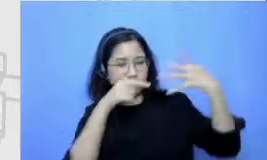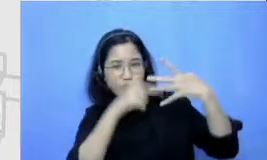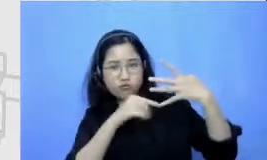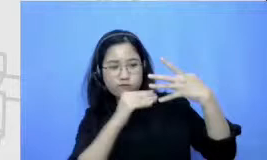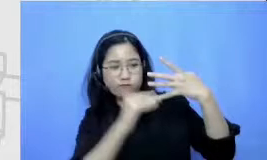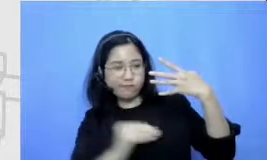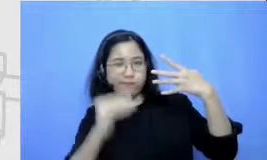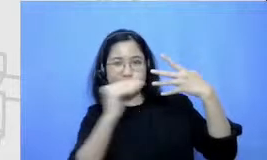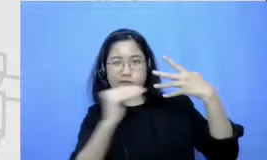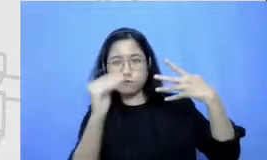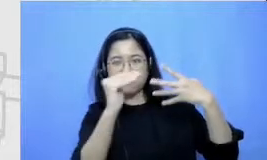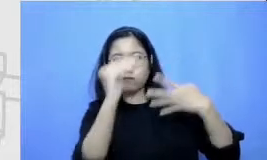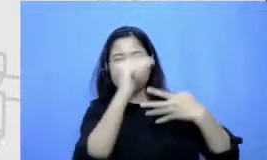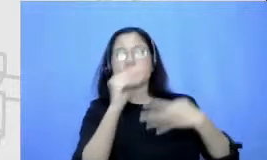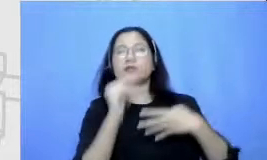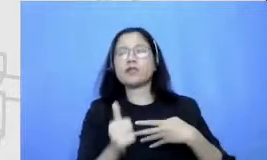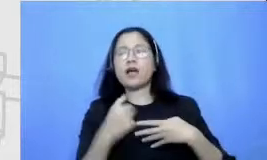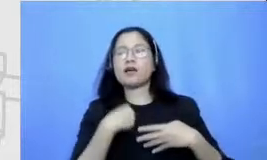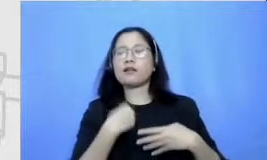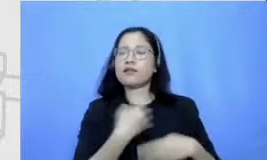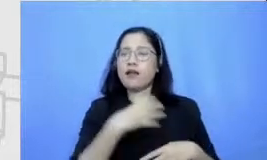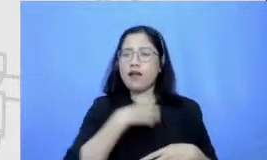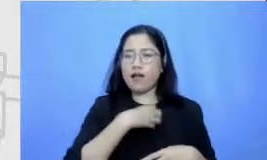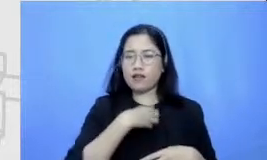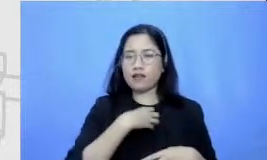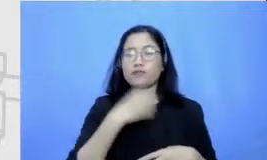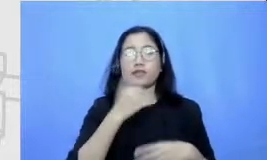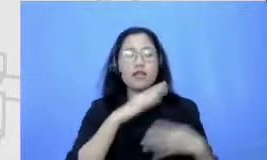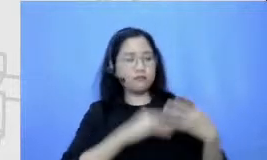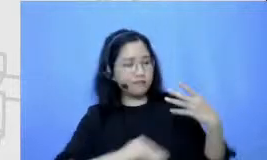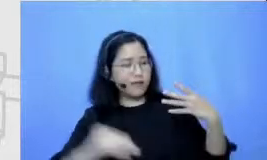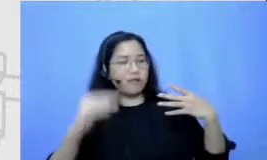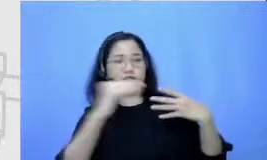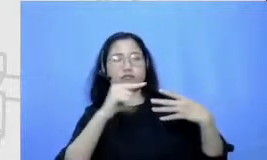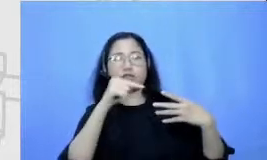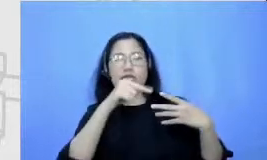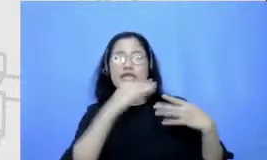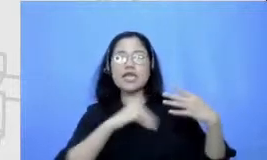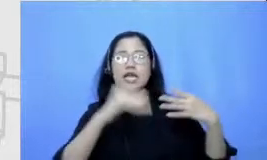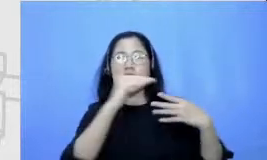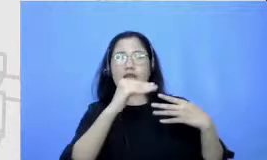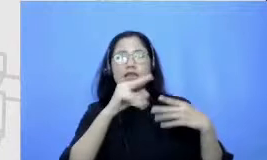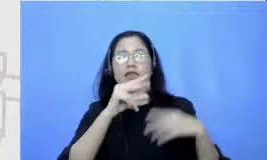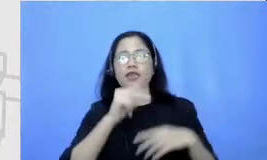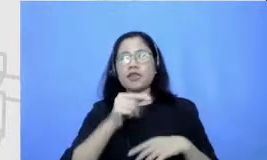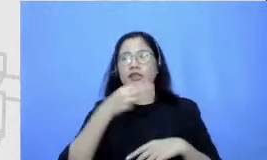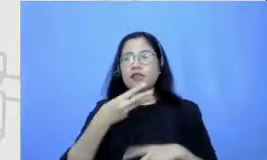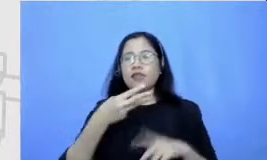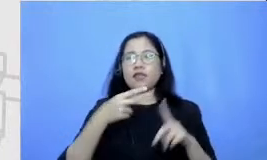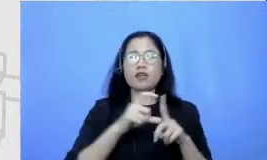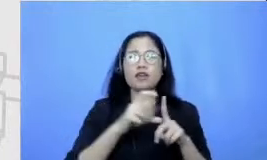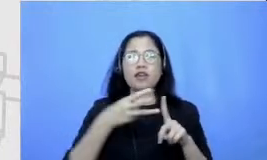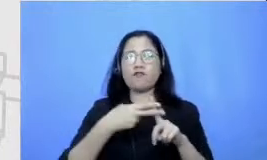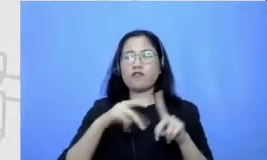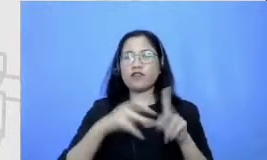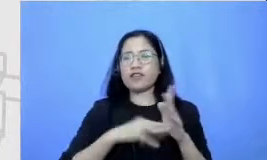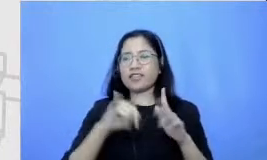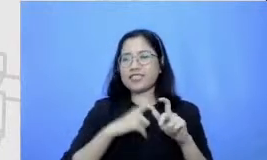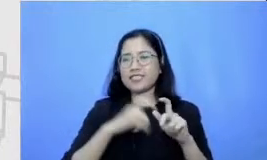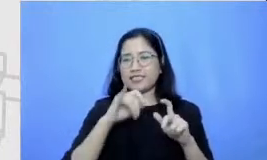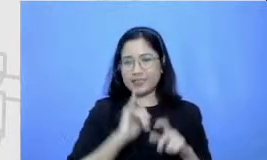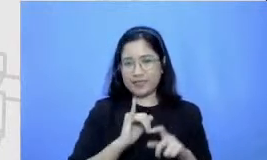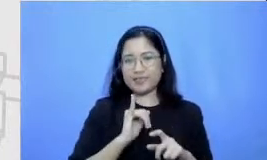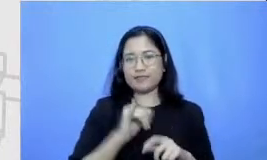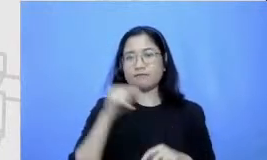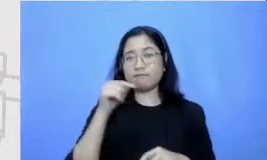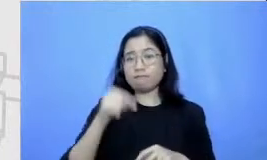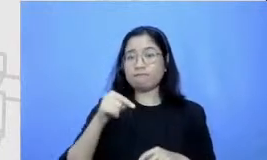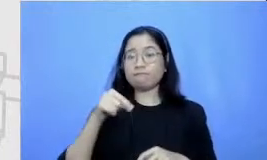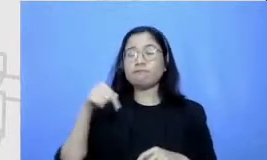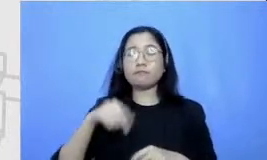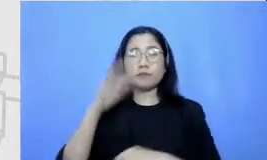optimis juga bisa mencapai tingkat redefinisi ABS itu Ah ini adalah ke akhir dari pemaparan saya